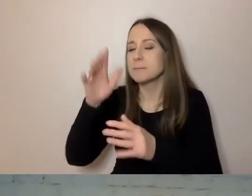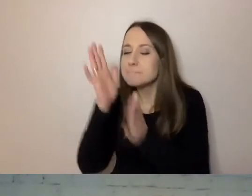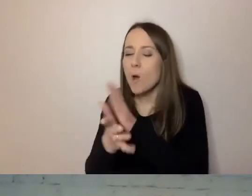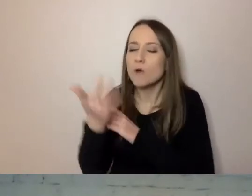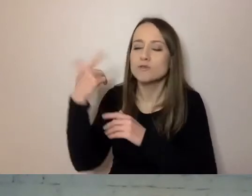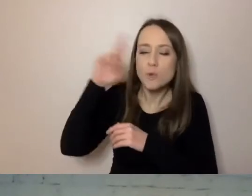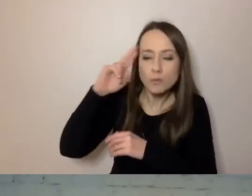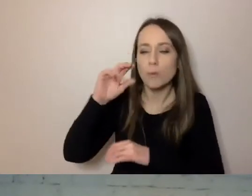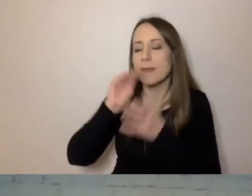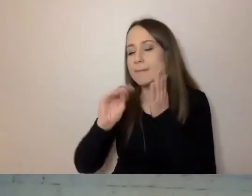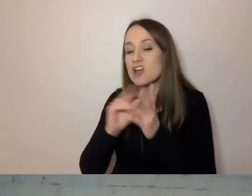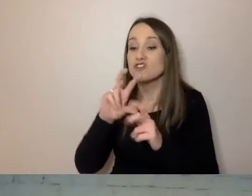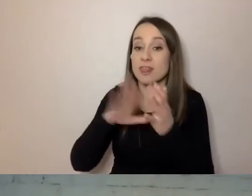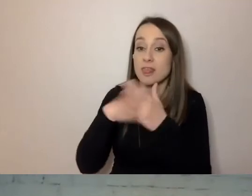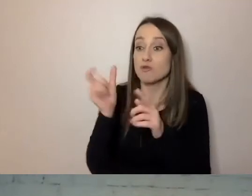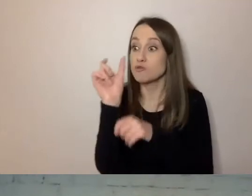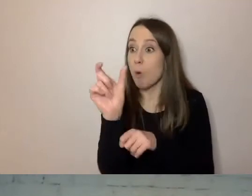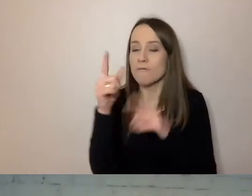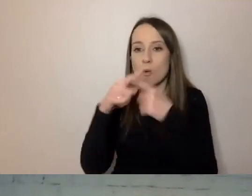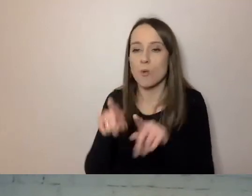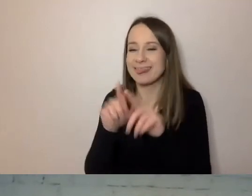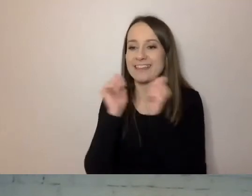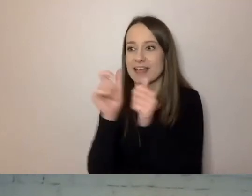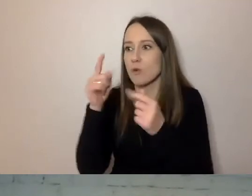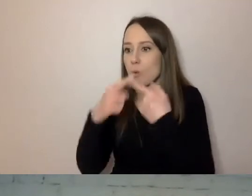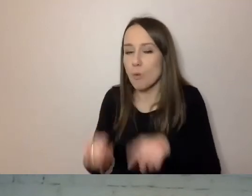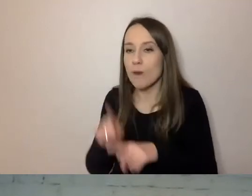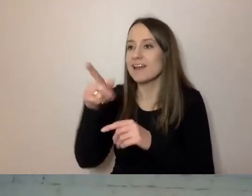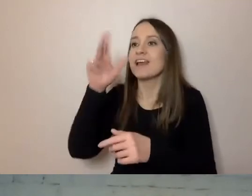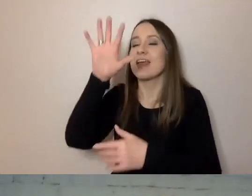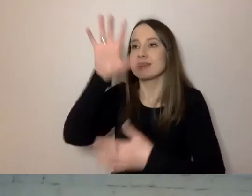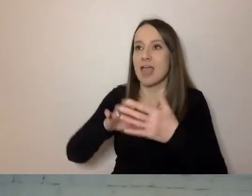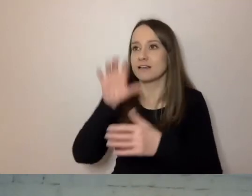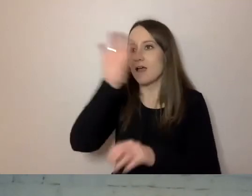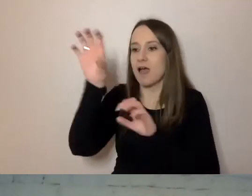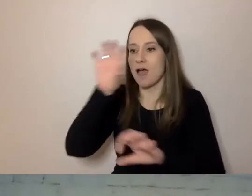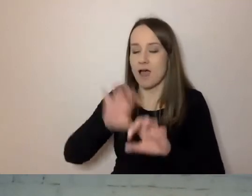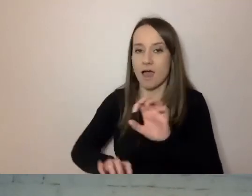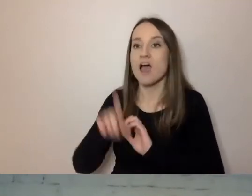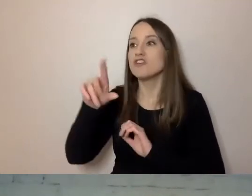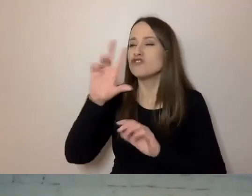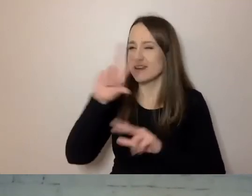Czy to są krótkie słowa, krótkie zdania, tekst podzielony na akapity. Czy wiadomo, kto i do kogo pisze.